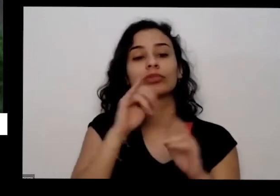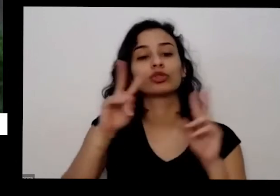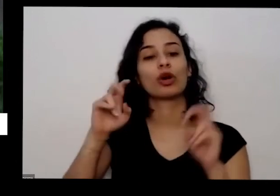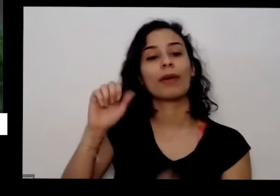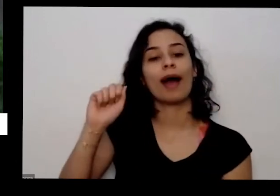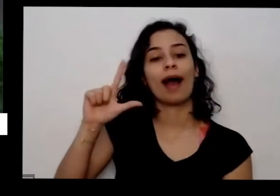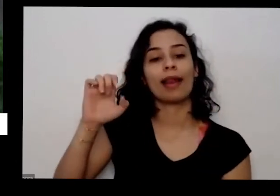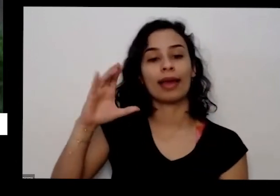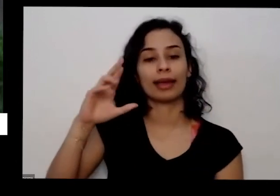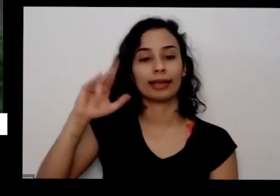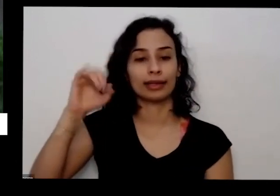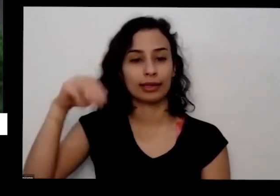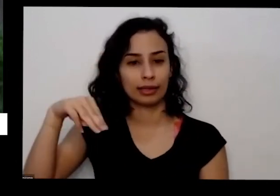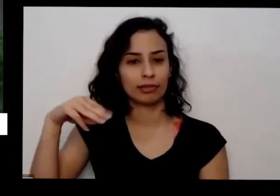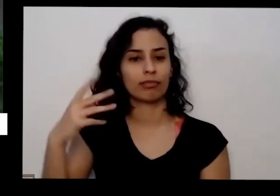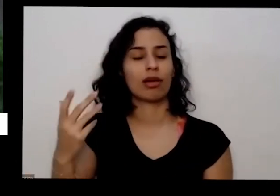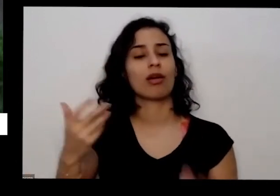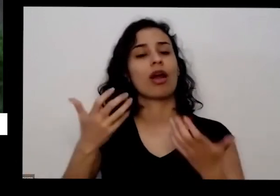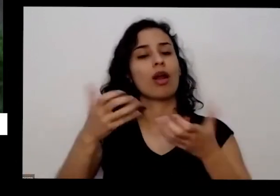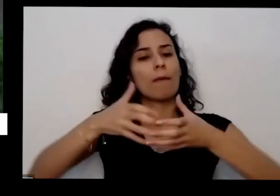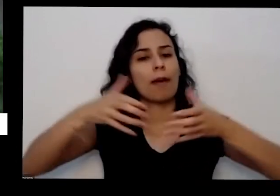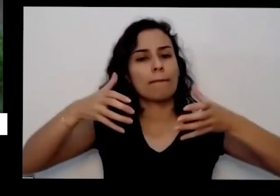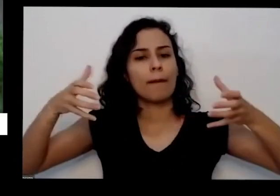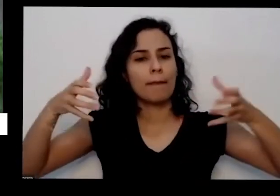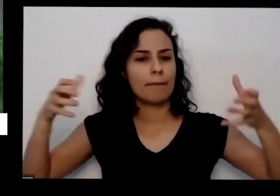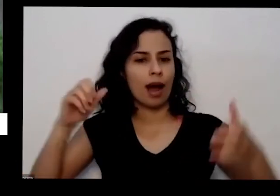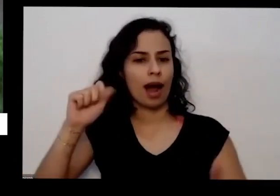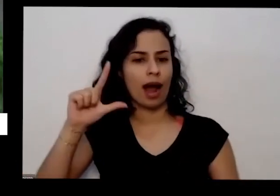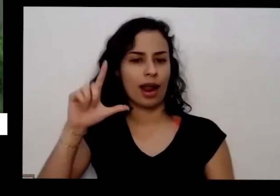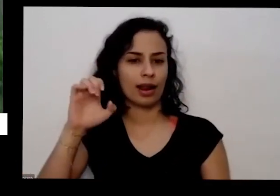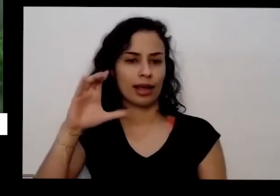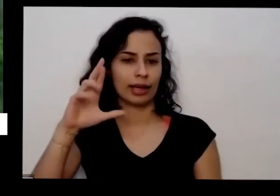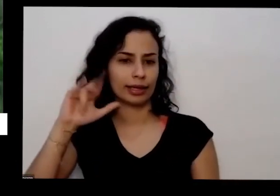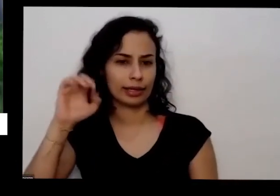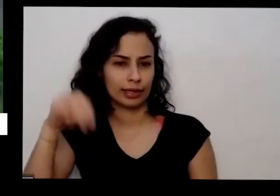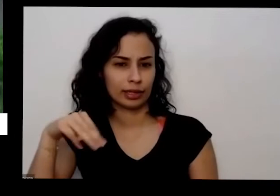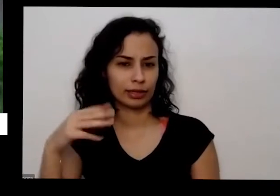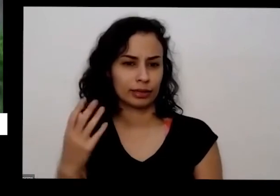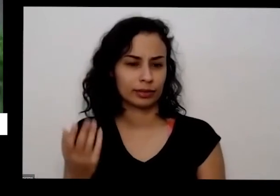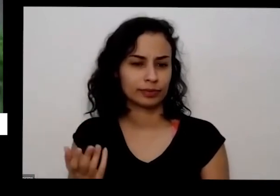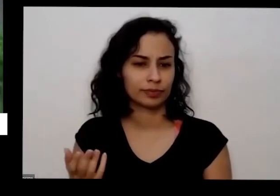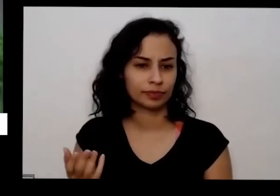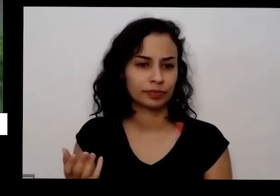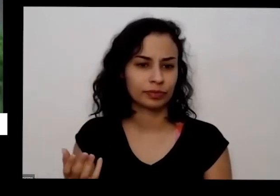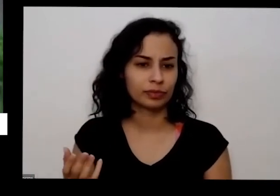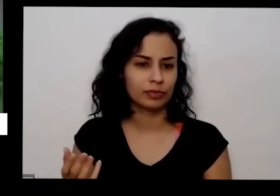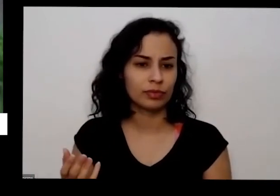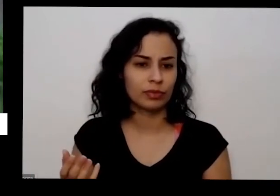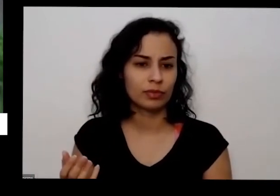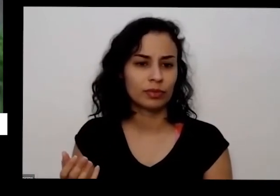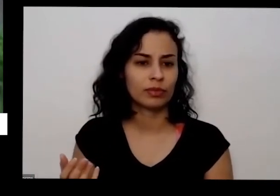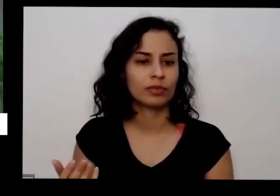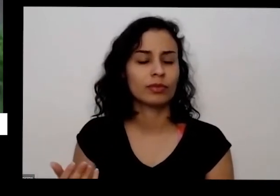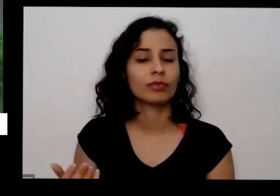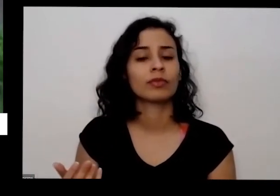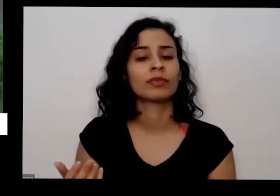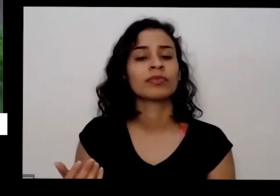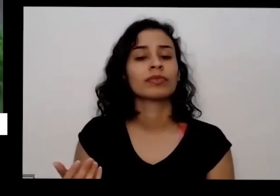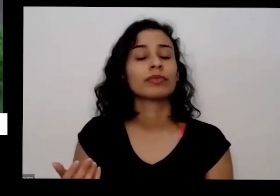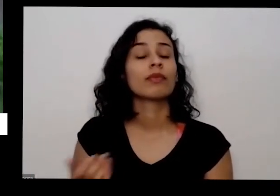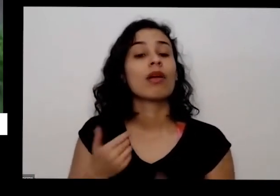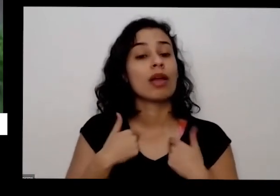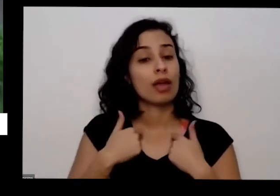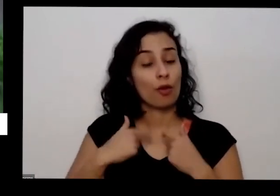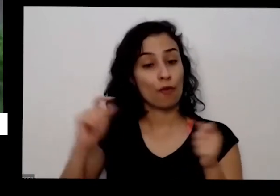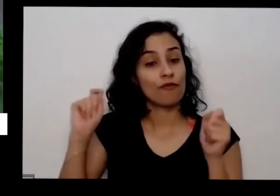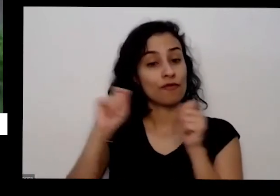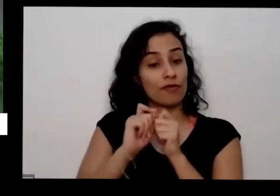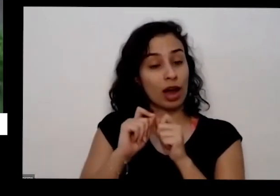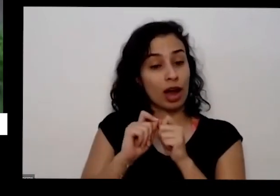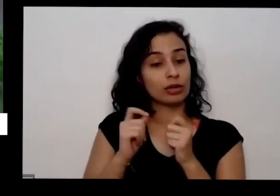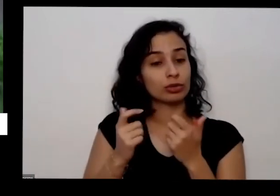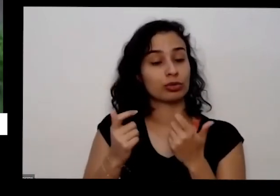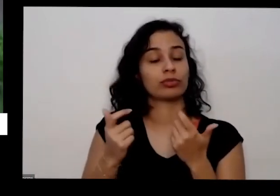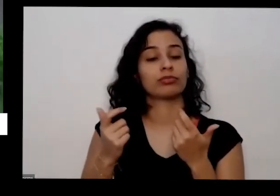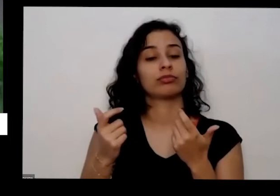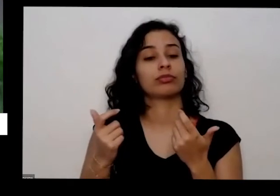consegue ela consegue aumentar essa quantidade de produção sim eu faço isso inclusive e a presentear